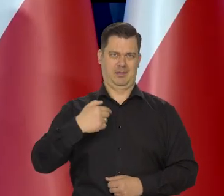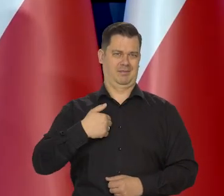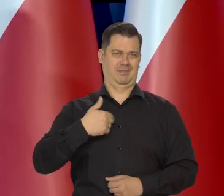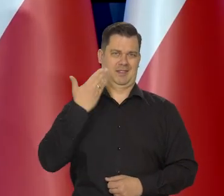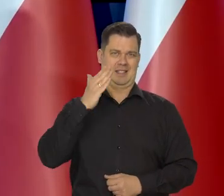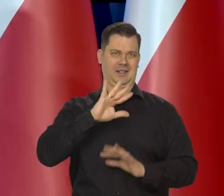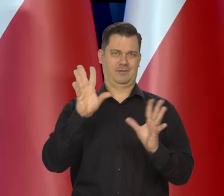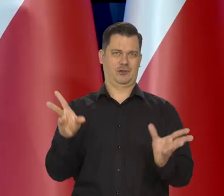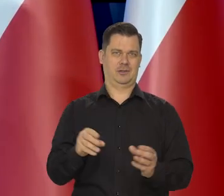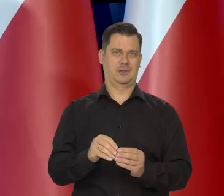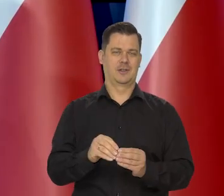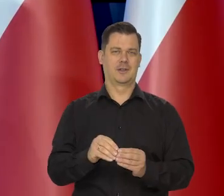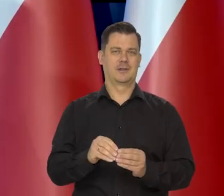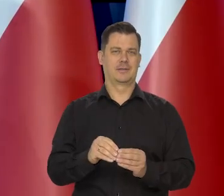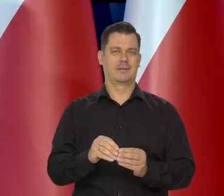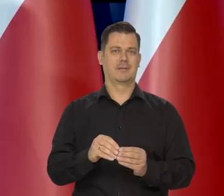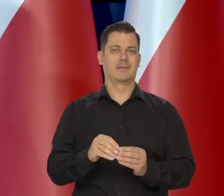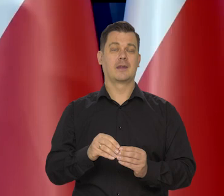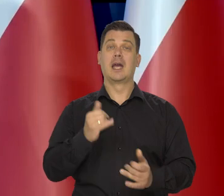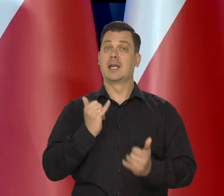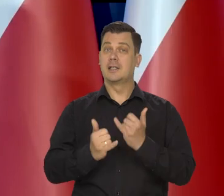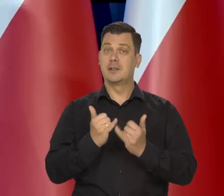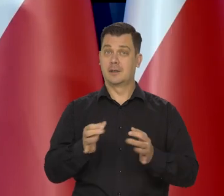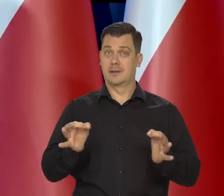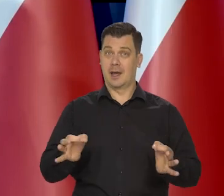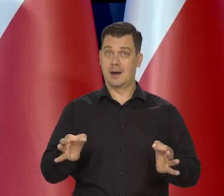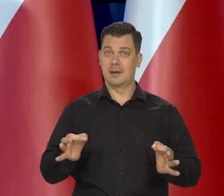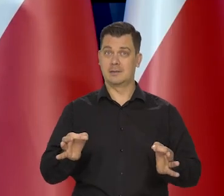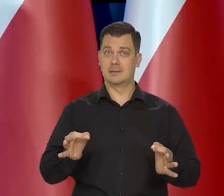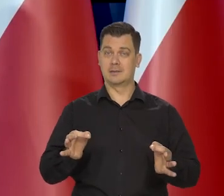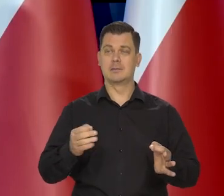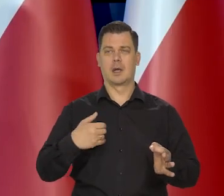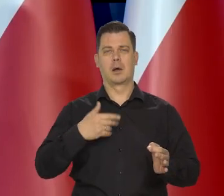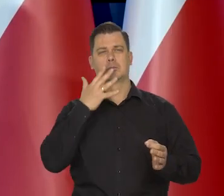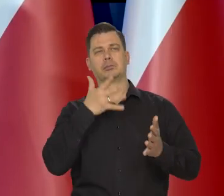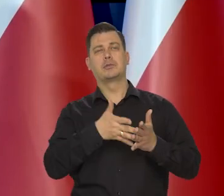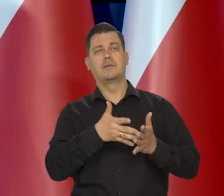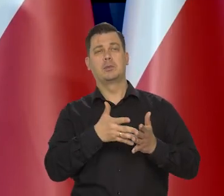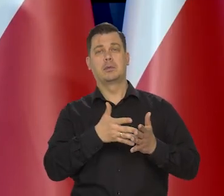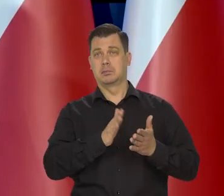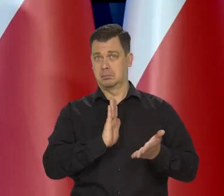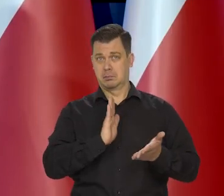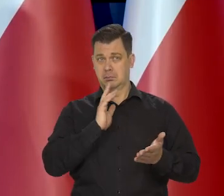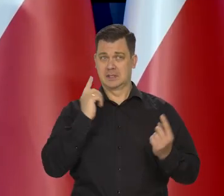Więc jeśli te warunki, które są teraz i te zjawiska, które można przewidzieć, będą